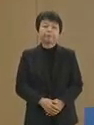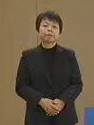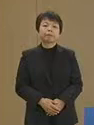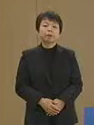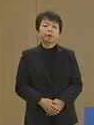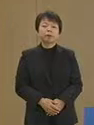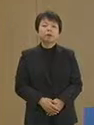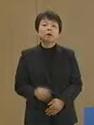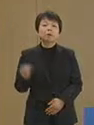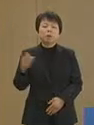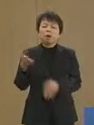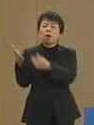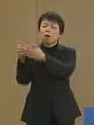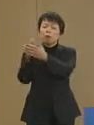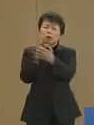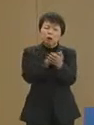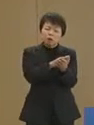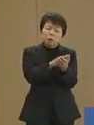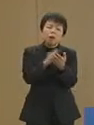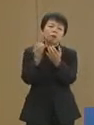また お亡くなりになられた方々 に